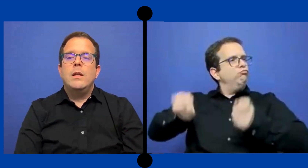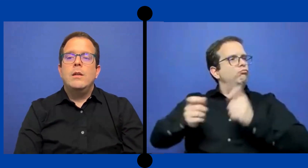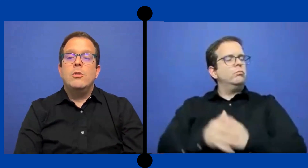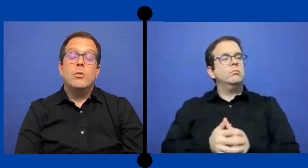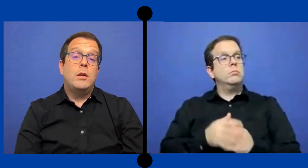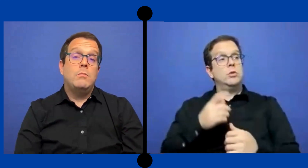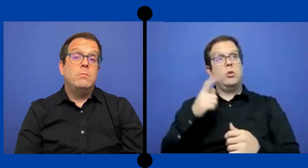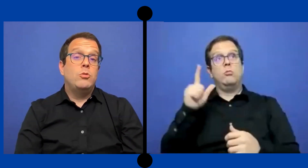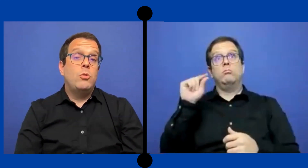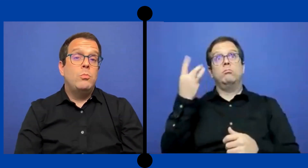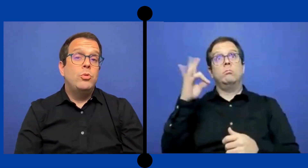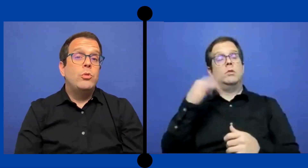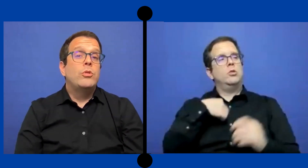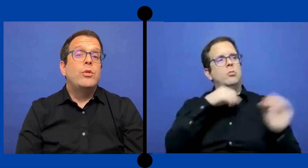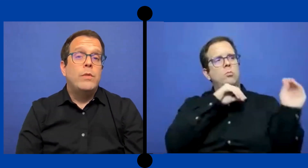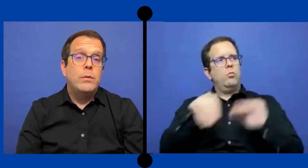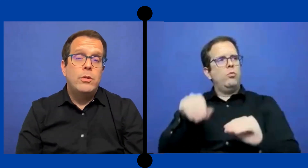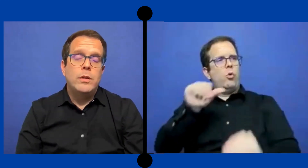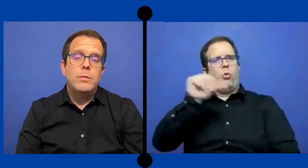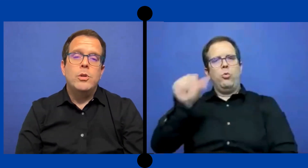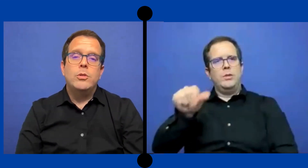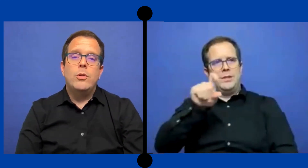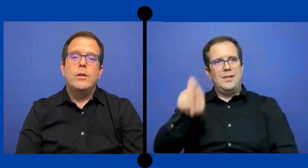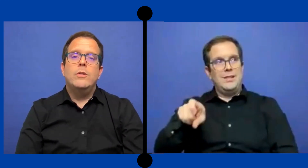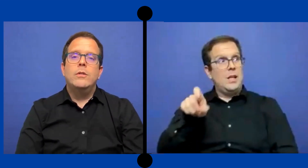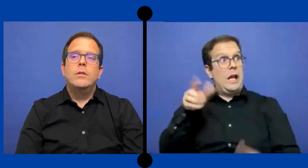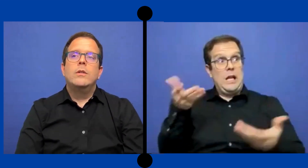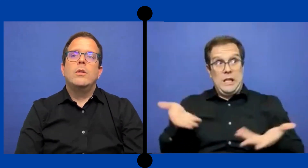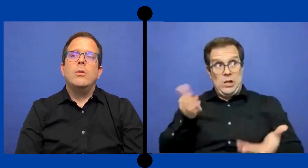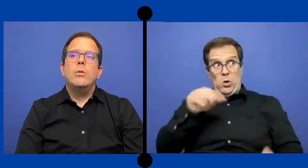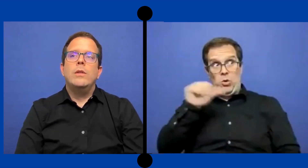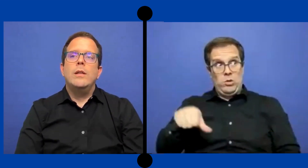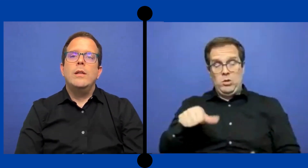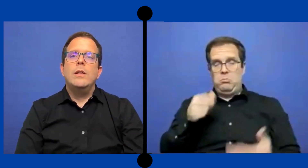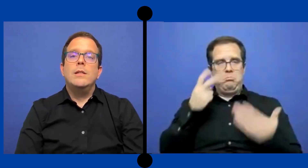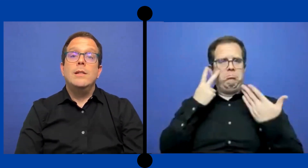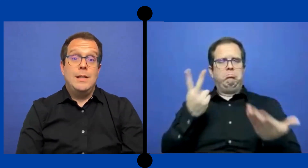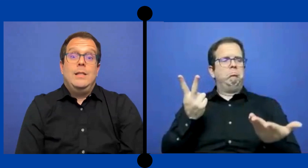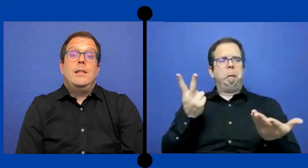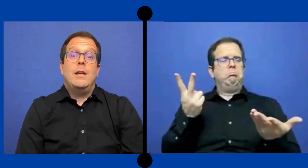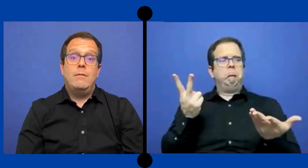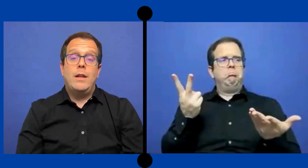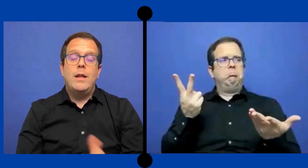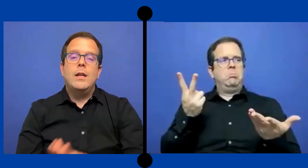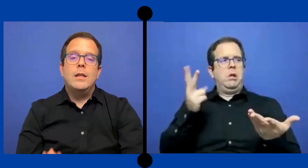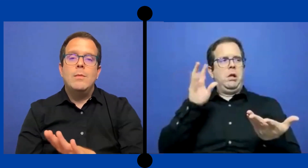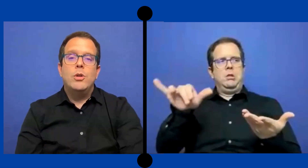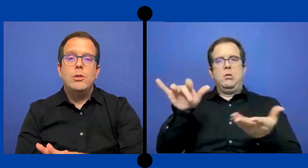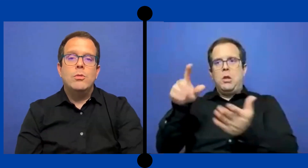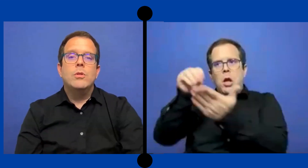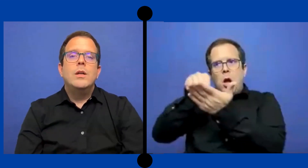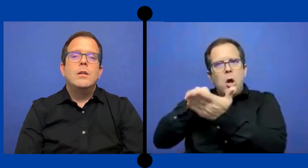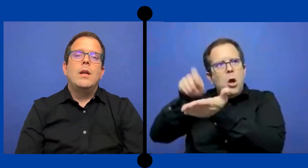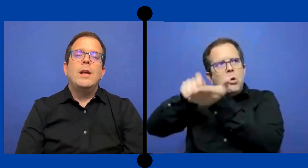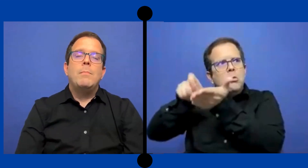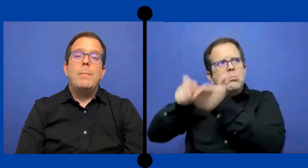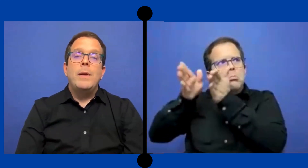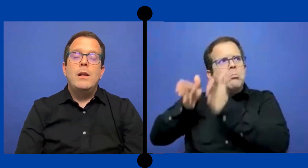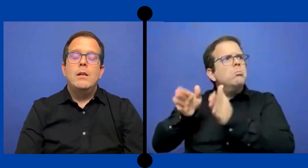Yo creo que es un punto nuestro favor en Puerto Rico. Donde exista verdad que este puesto en el papel.